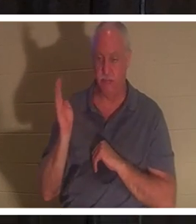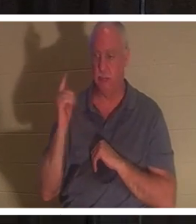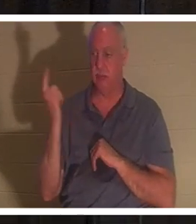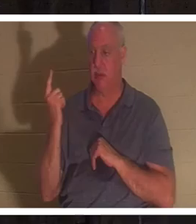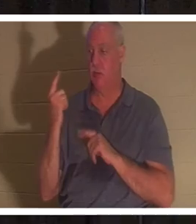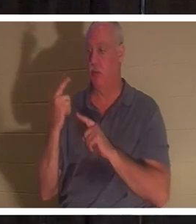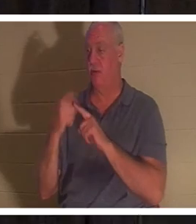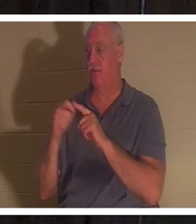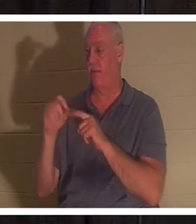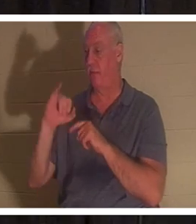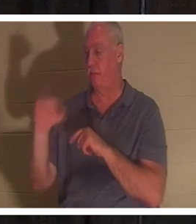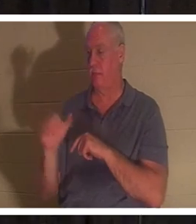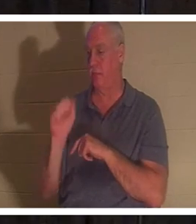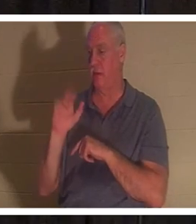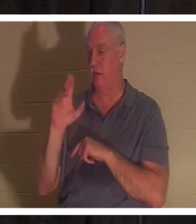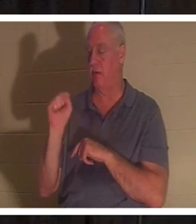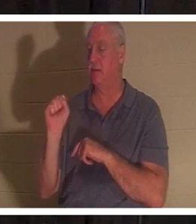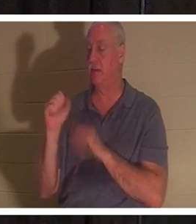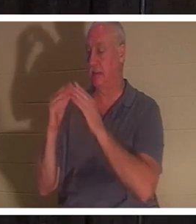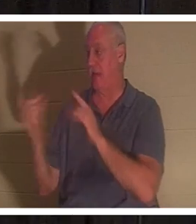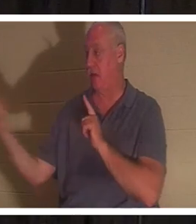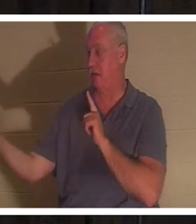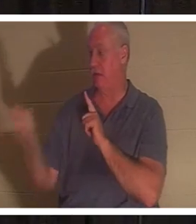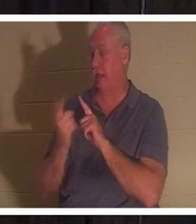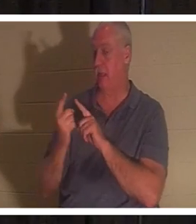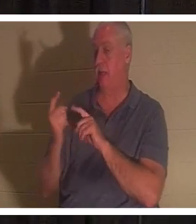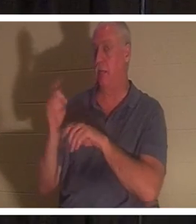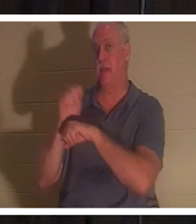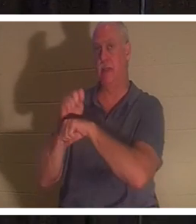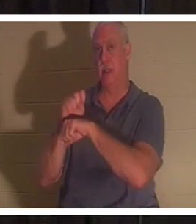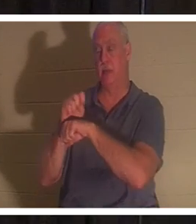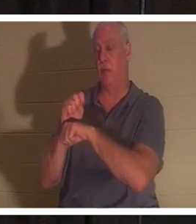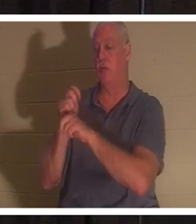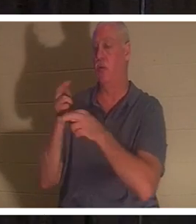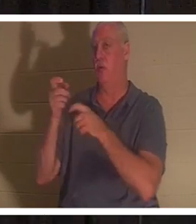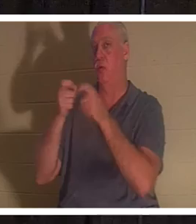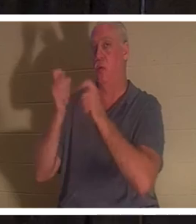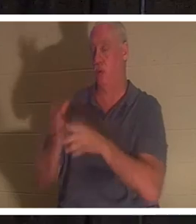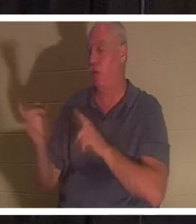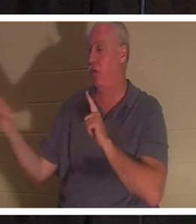『あなたの娘は死んだ』と彼は言った。『